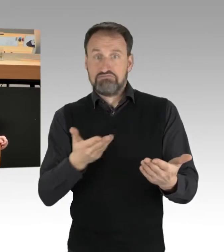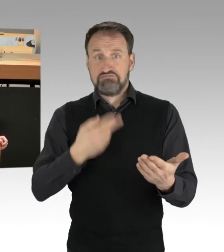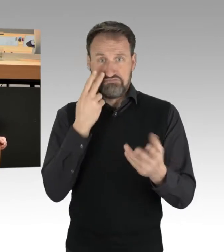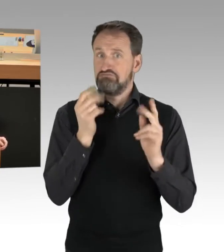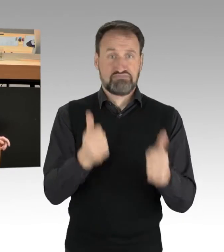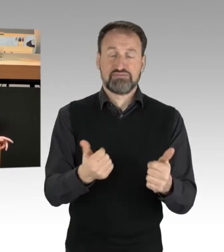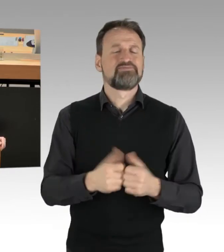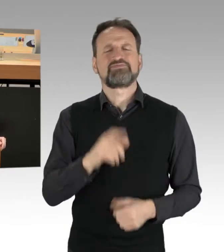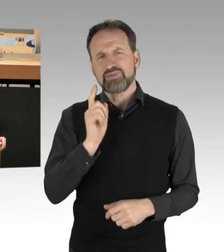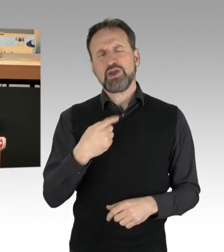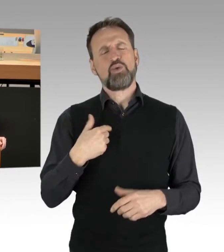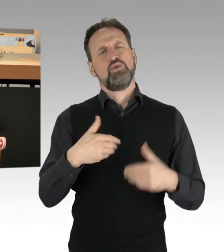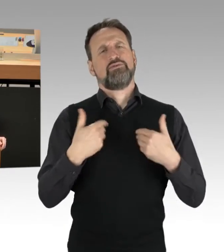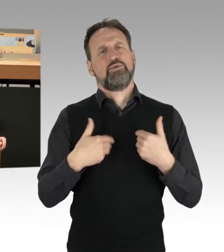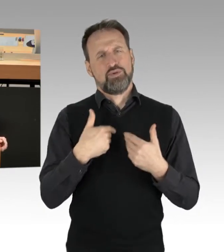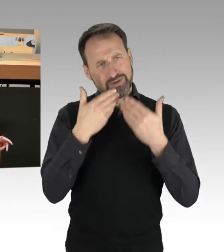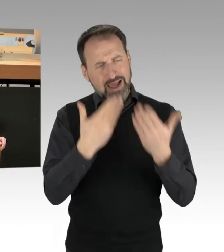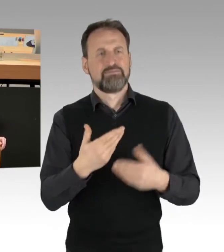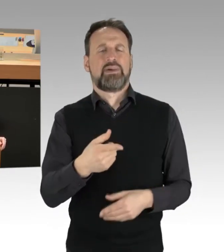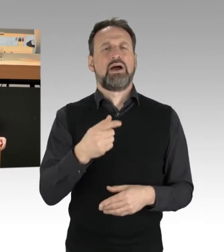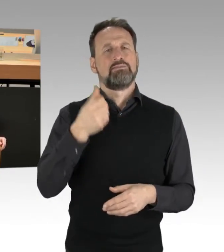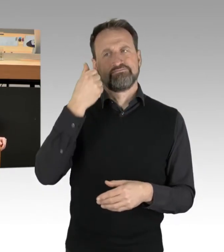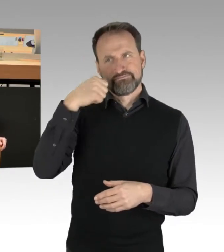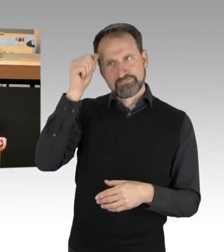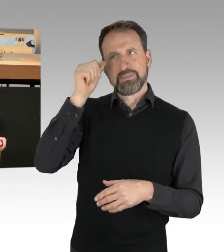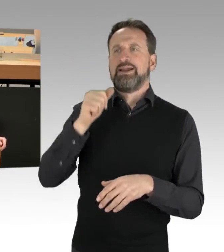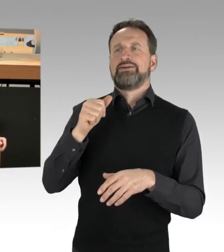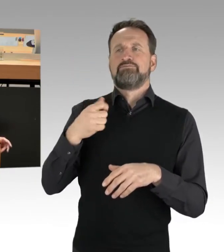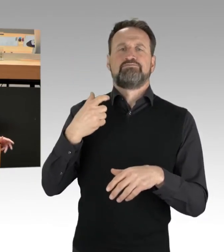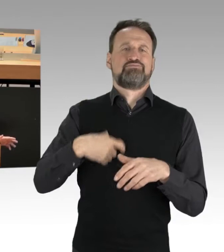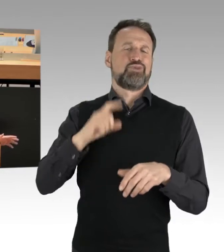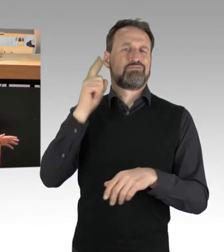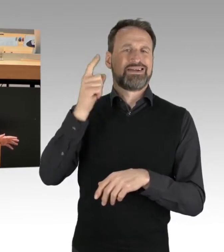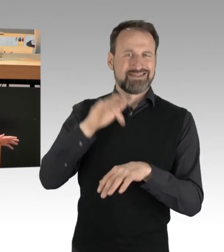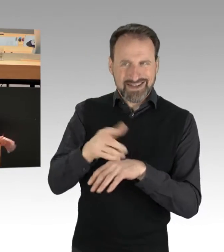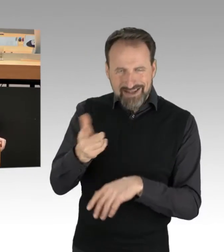und Frau Innensenatorin, Sie haben dazu deutliche Worte gefunden. Das Thema spielt ja bundesweit eine Rolle,